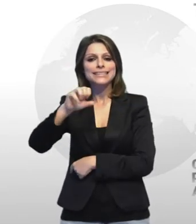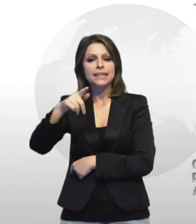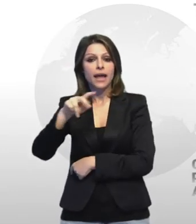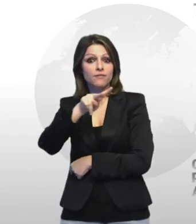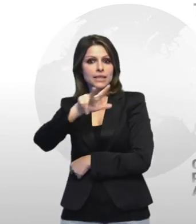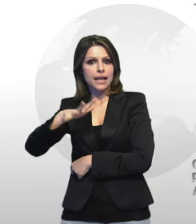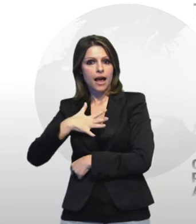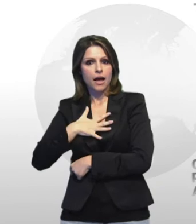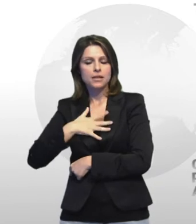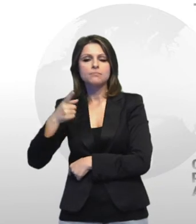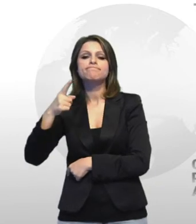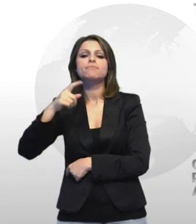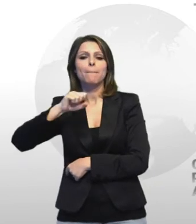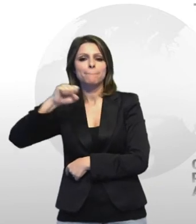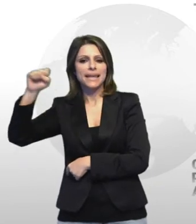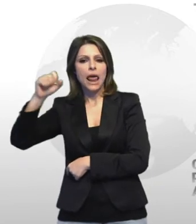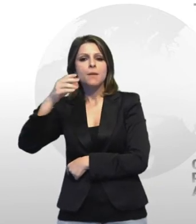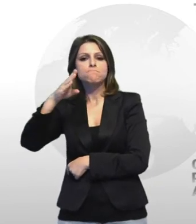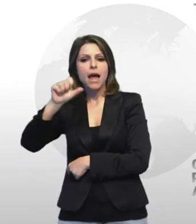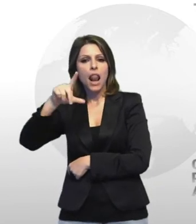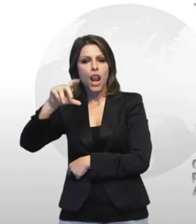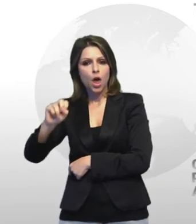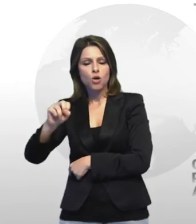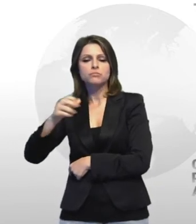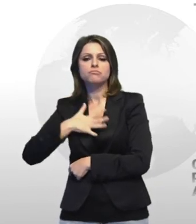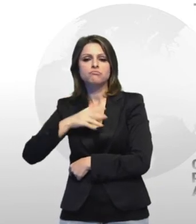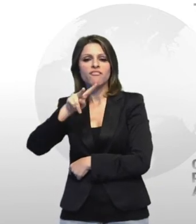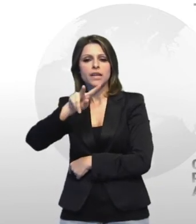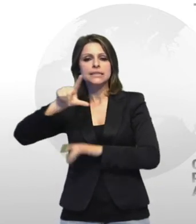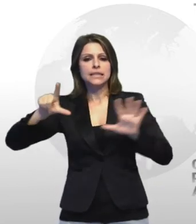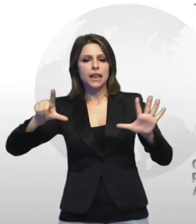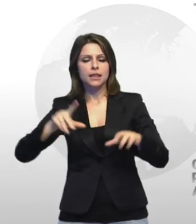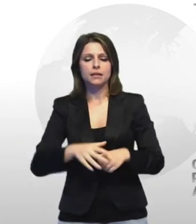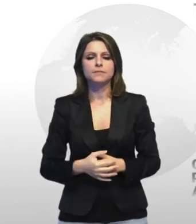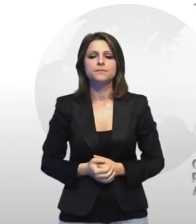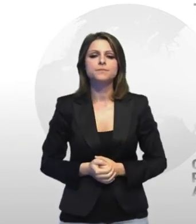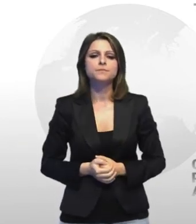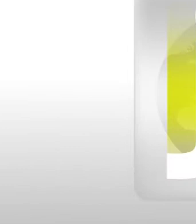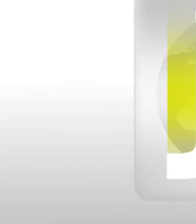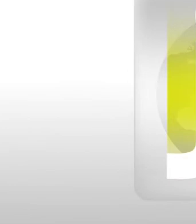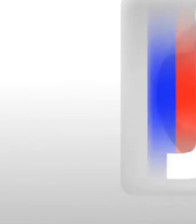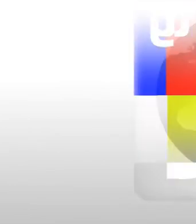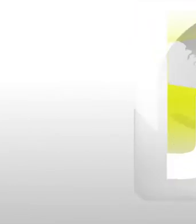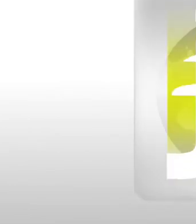bello d 47